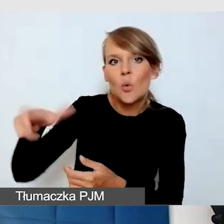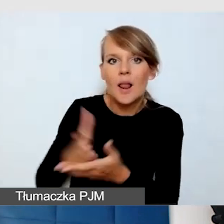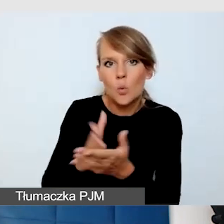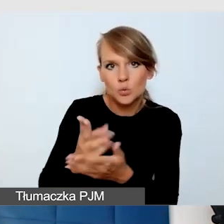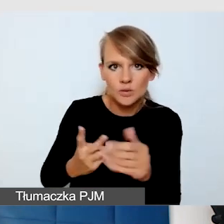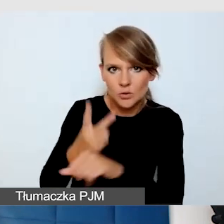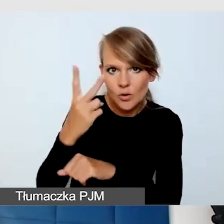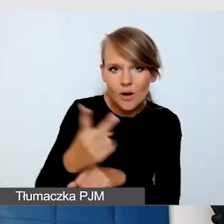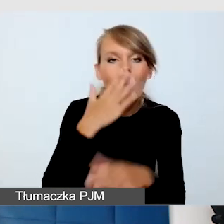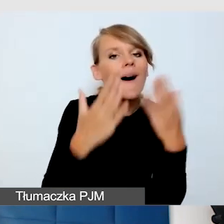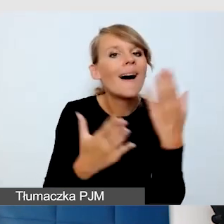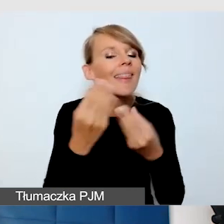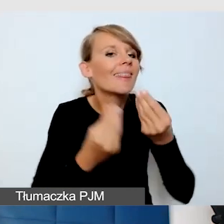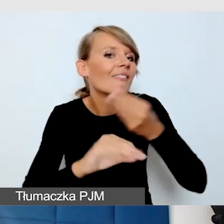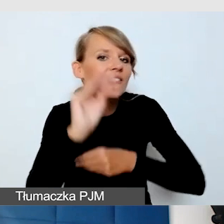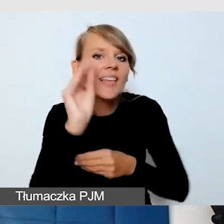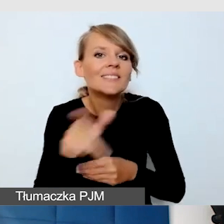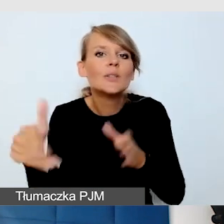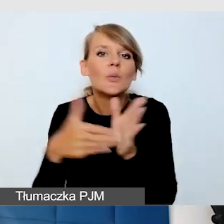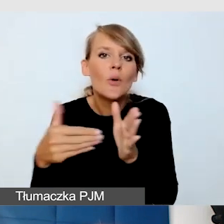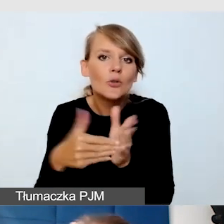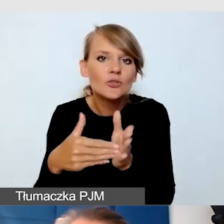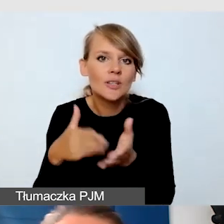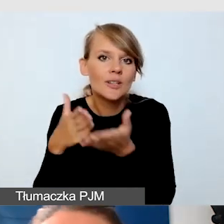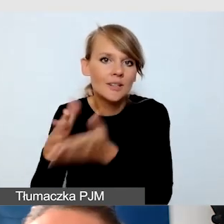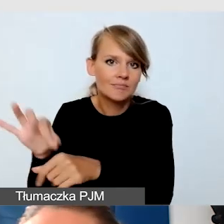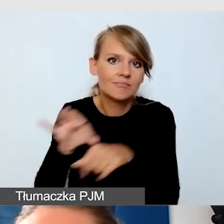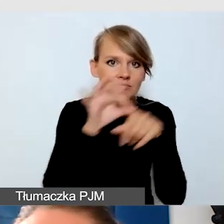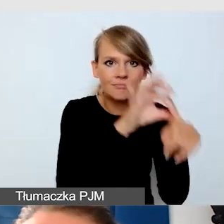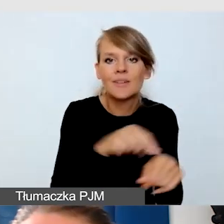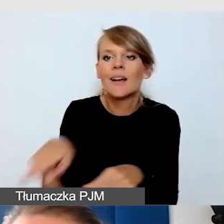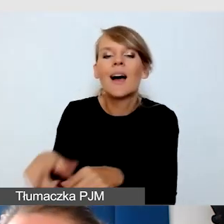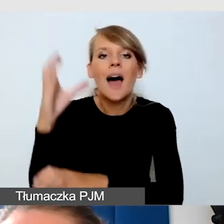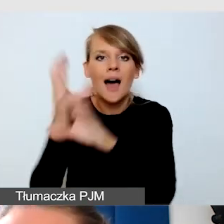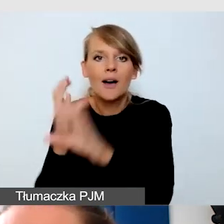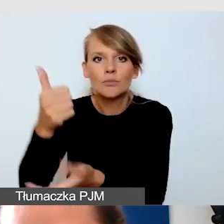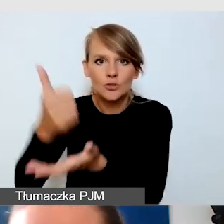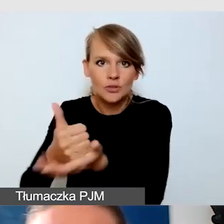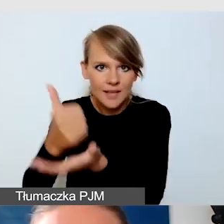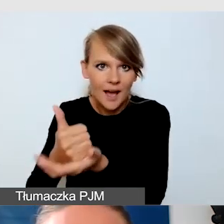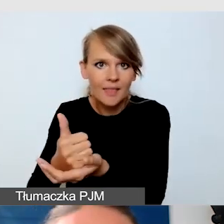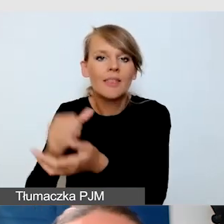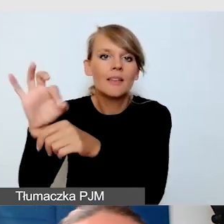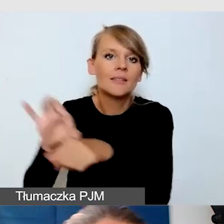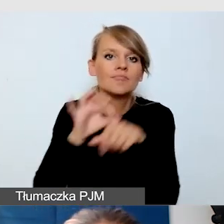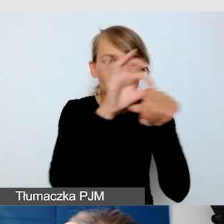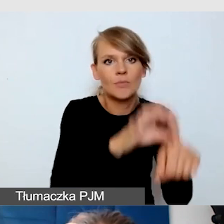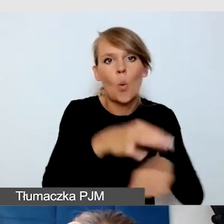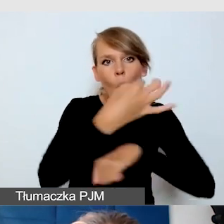że największą potrzebą jest dotarcie z najbliższego przystanku autobusowego do naszego Uniwersytetu, do miejsca wydarzenia.